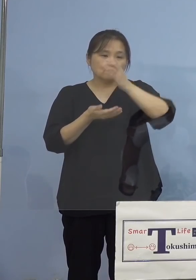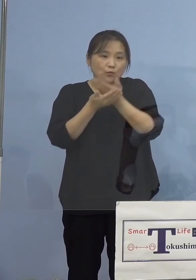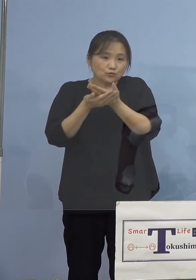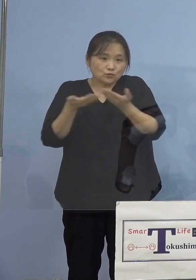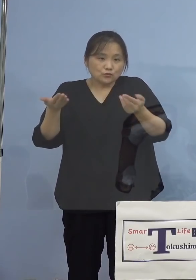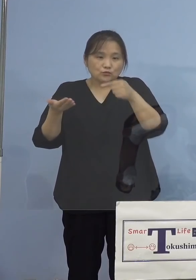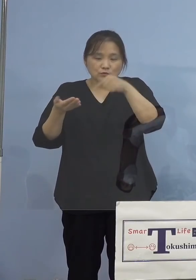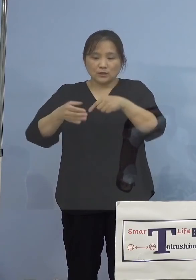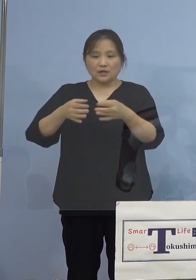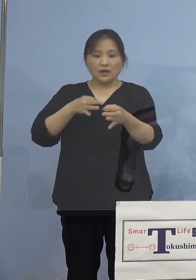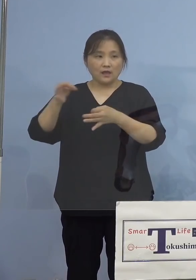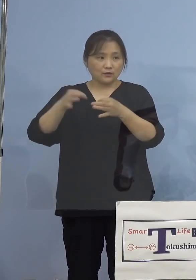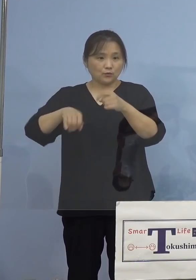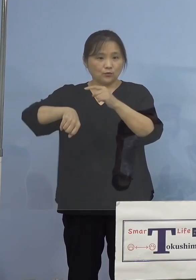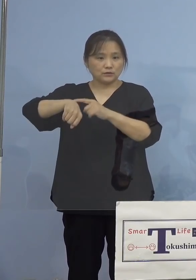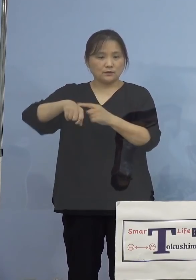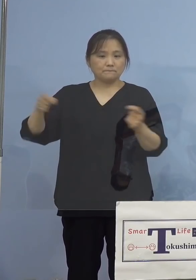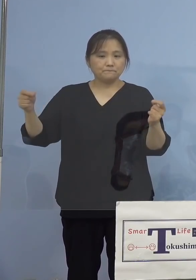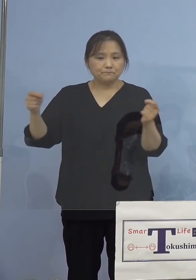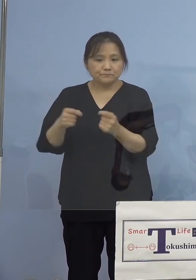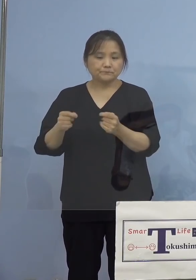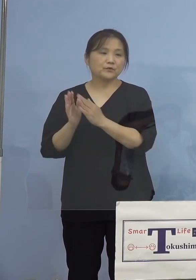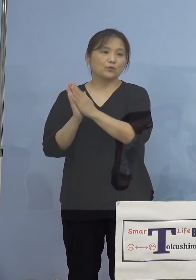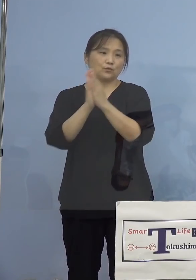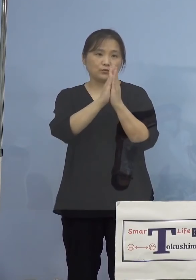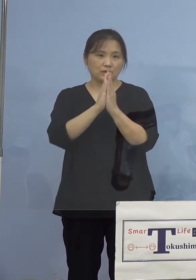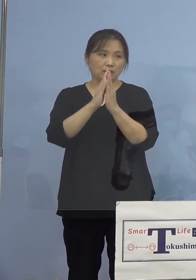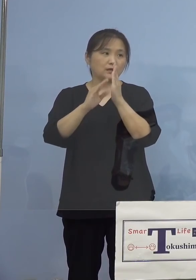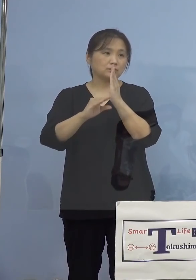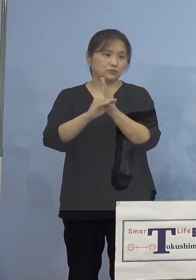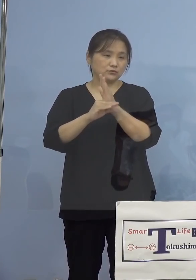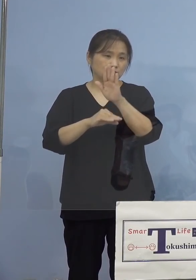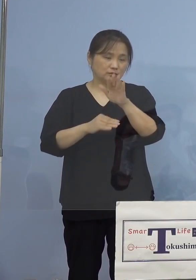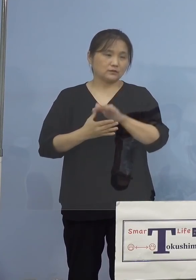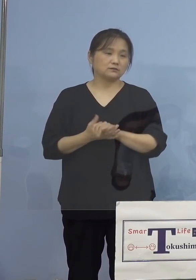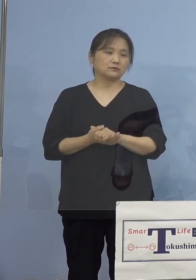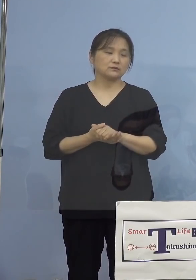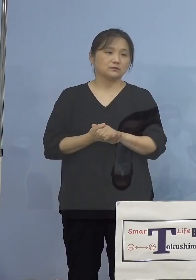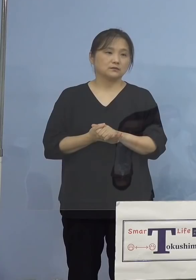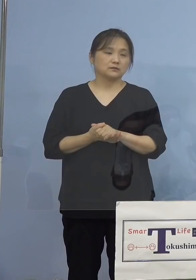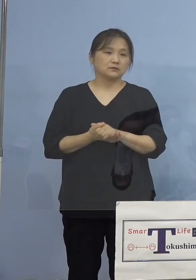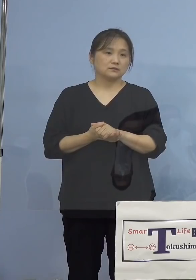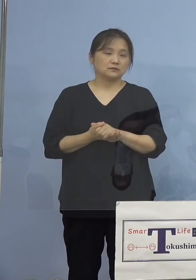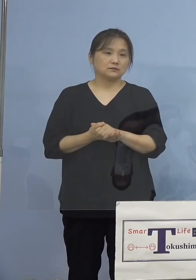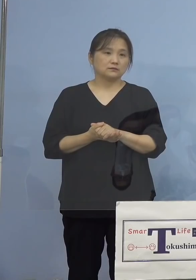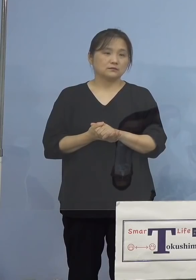お願いをしているところであります 次に、このような感染状況、またその